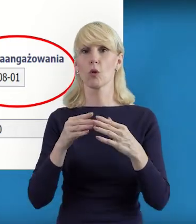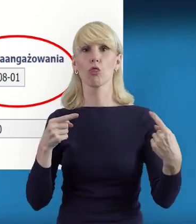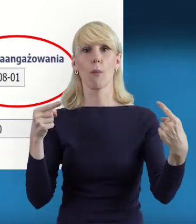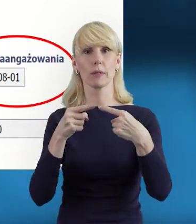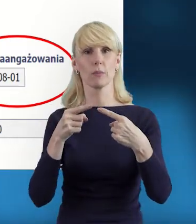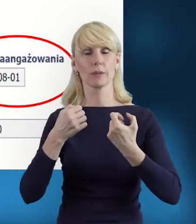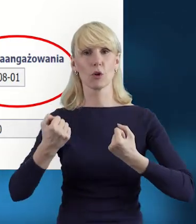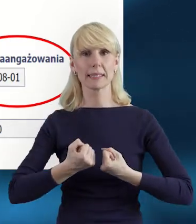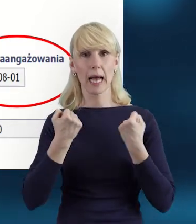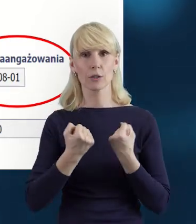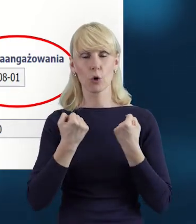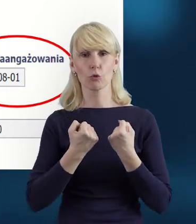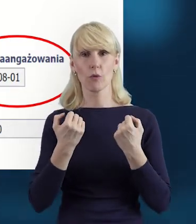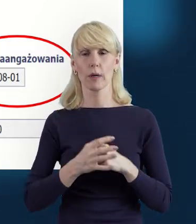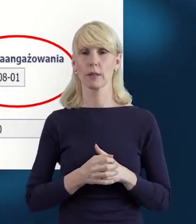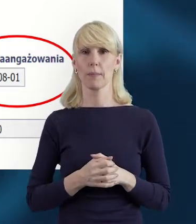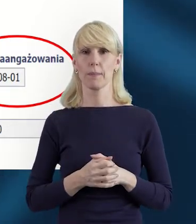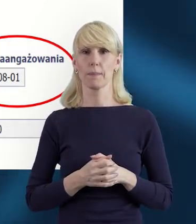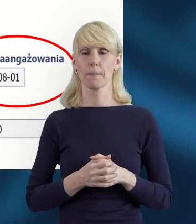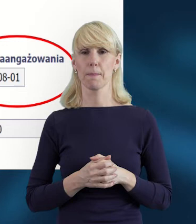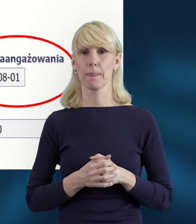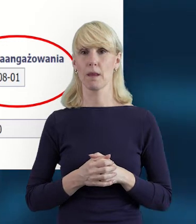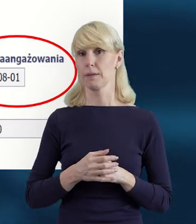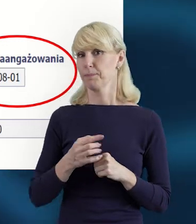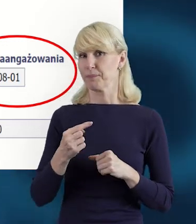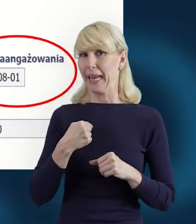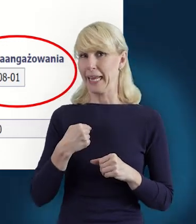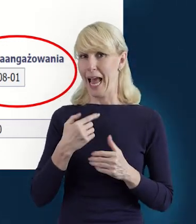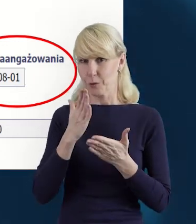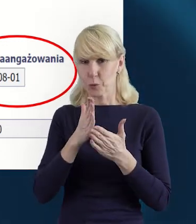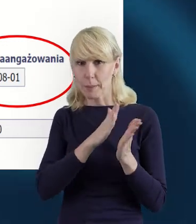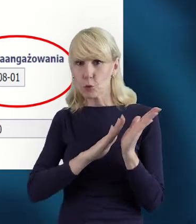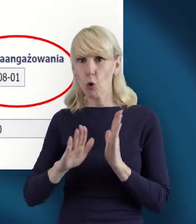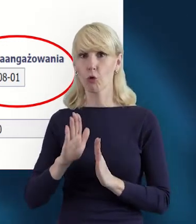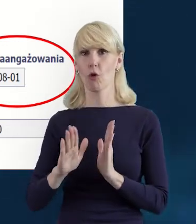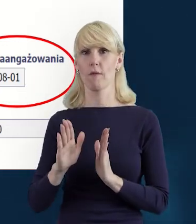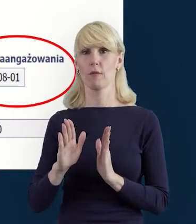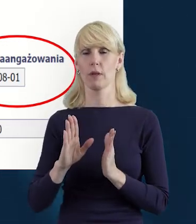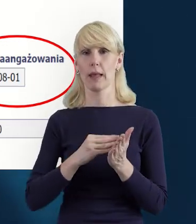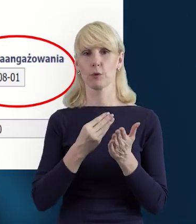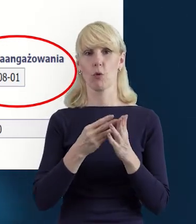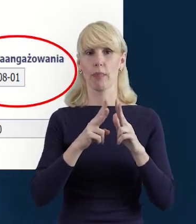Ja na potrzeby tego szkolenia kliknęłam sobie, przygotowałam określony wymiar etatu.